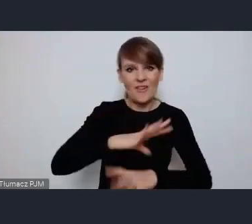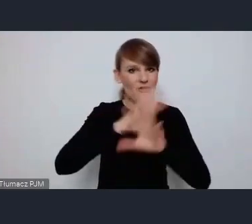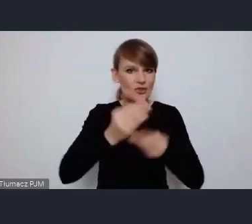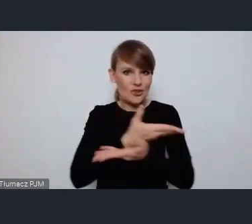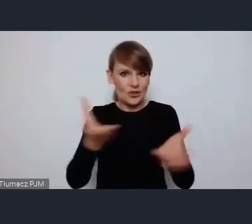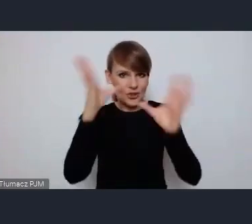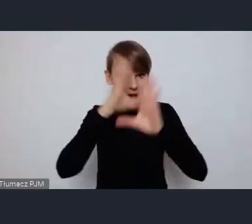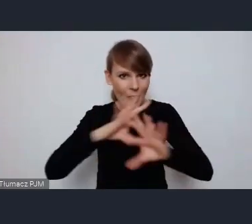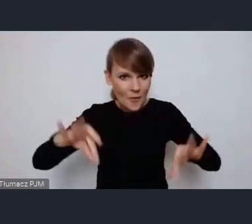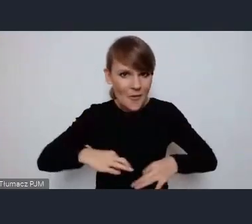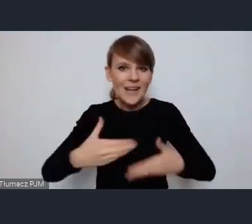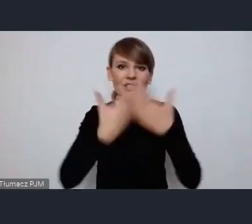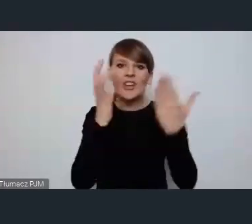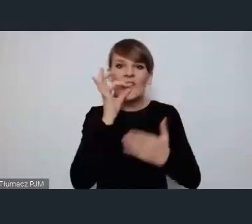Dzień dobry z Ostrowa Wielkopolskiego